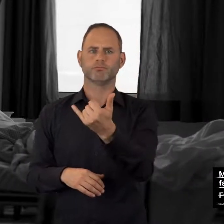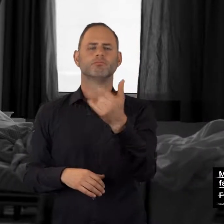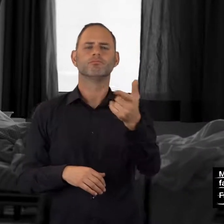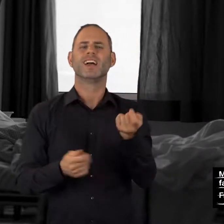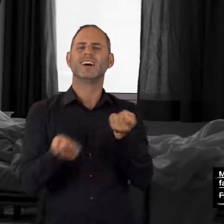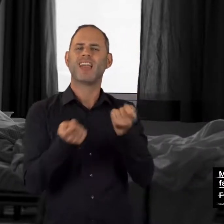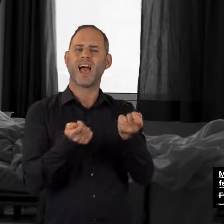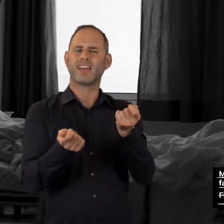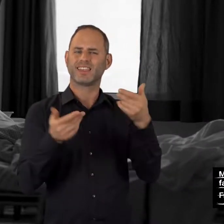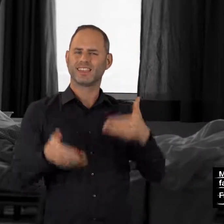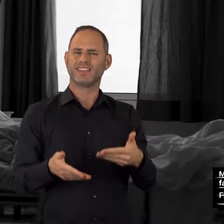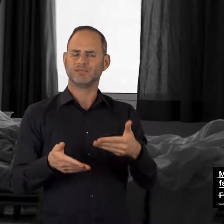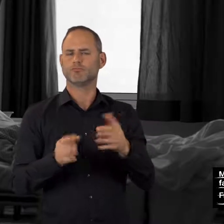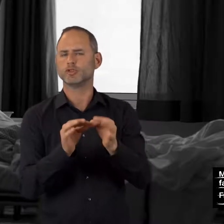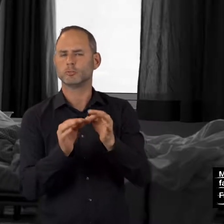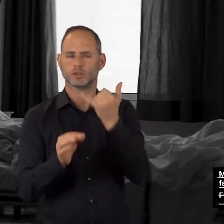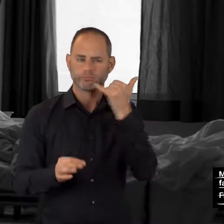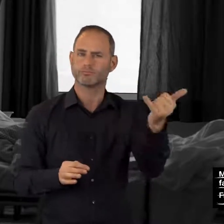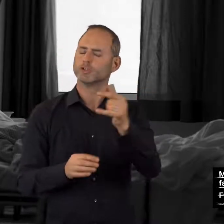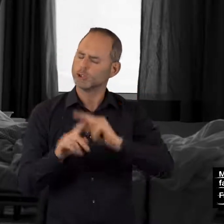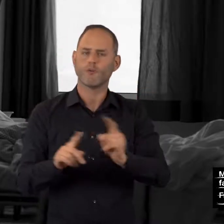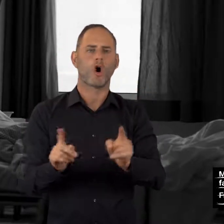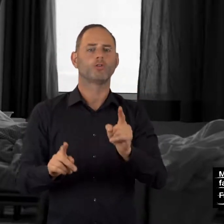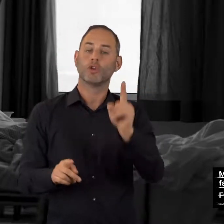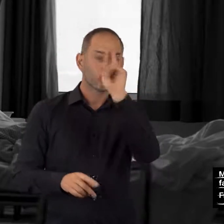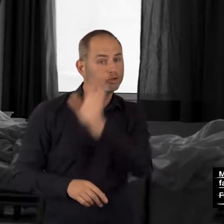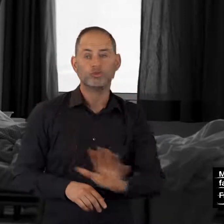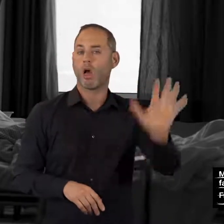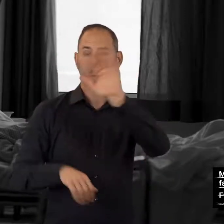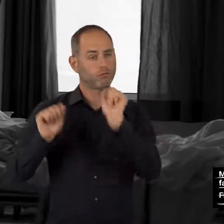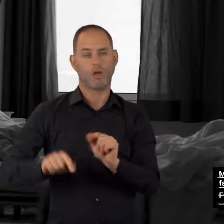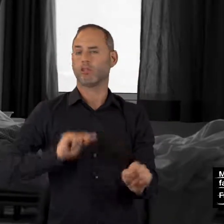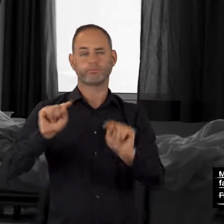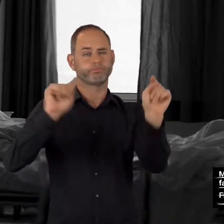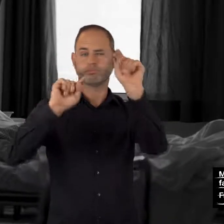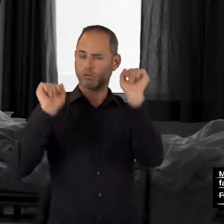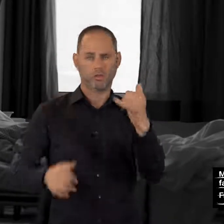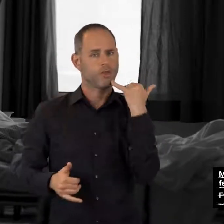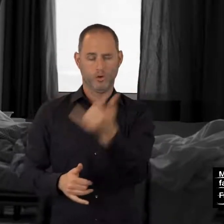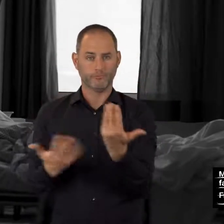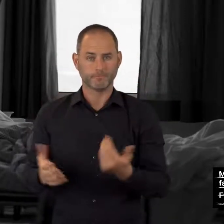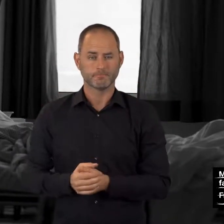über Ihren Relay-Dienst – von jedem Ort in Deutschland aus!